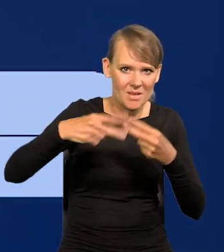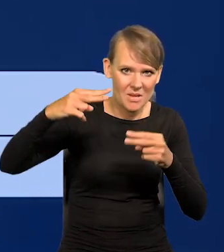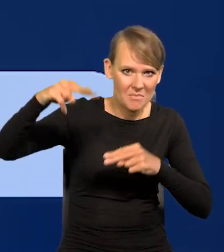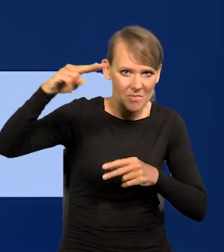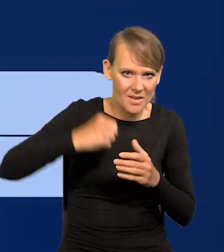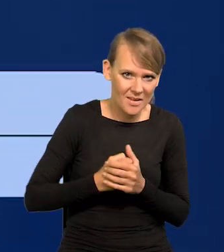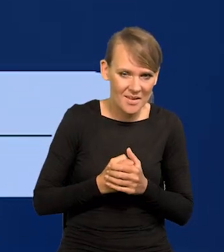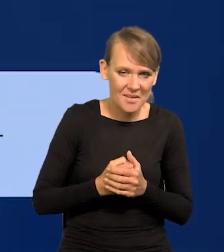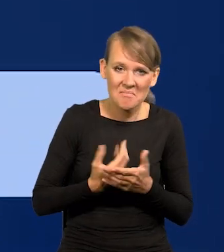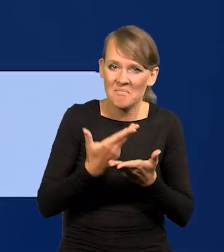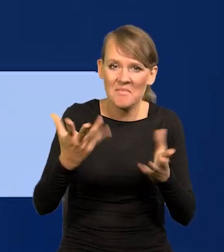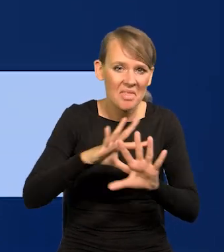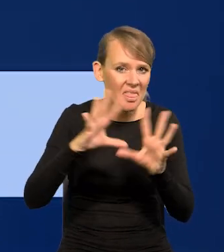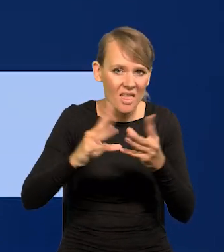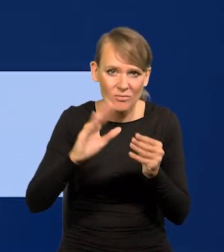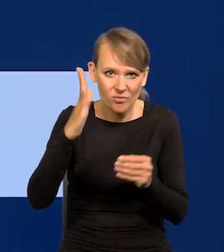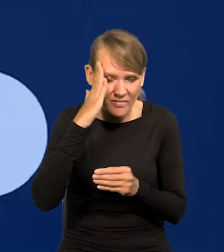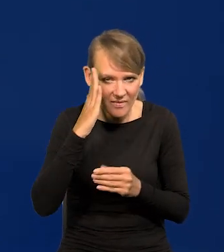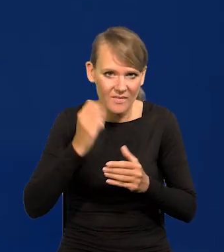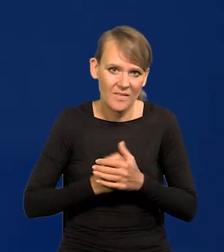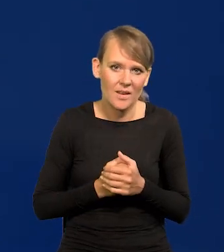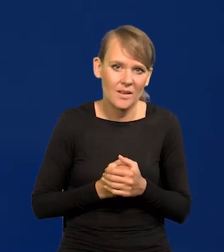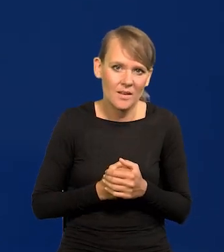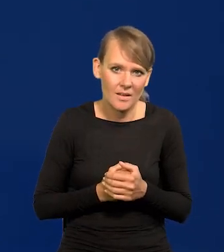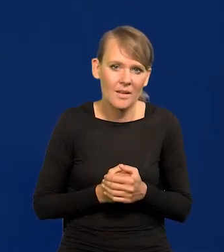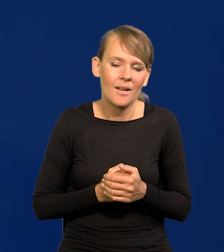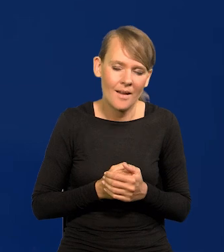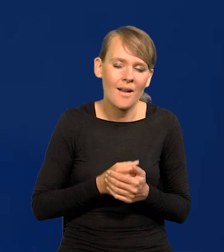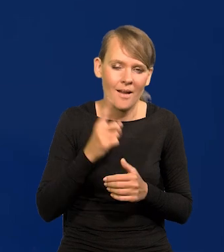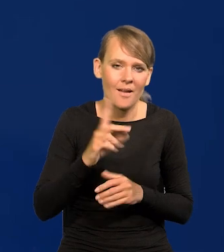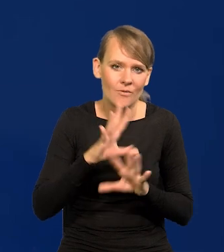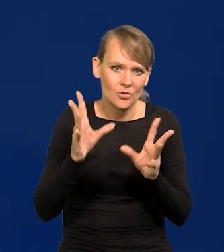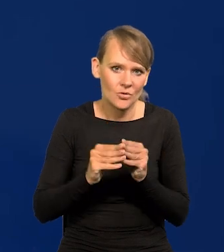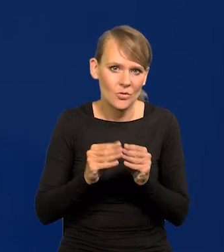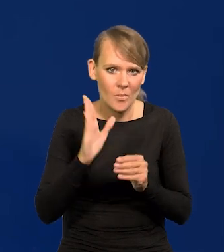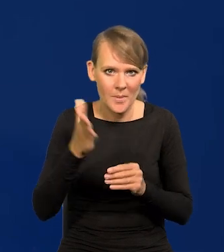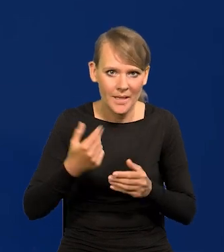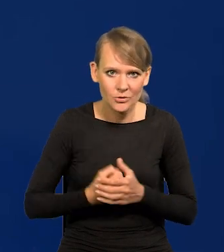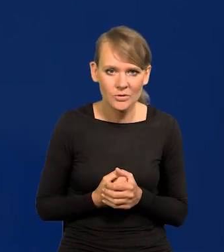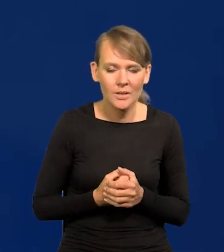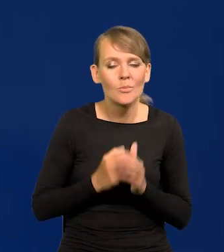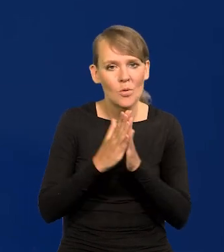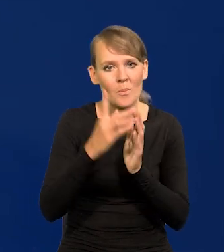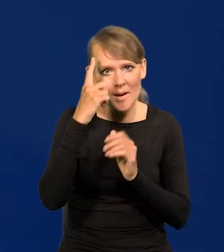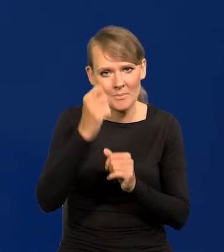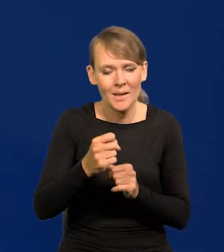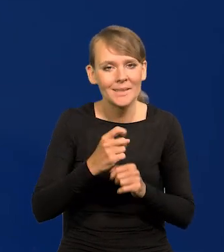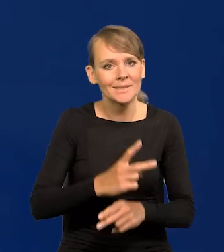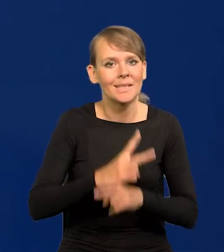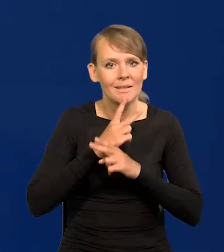Nie wszystkie są Państwu znane, ale to pewnie wszystko będzie. Proszę pamiętać, że niezależność Narodowego Banku Polskiego